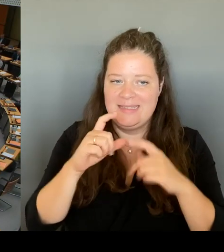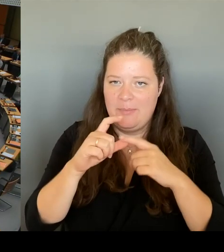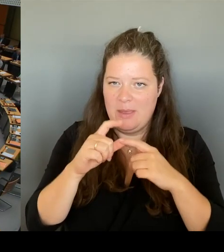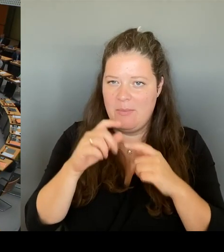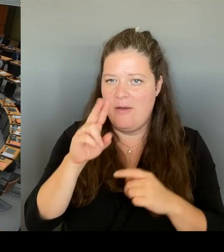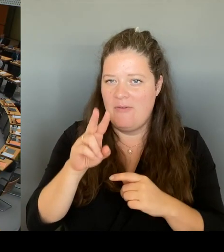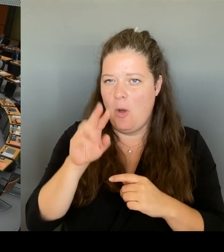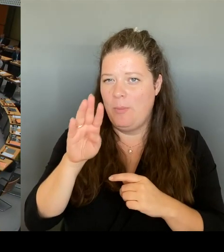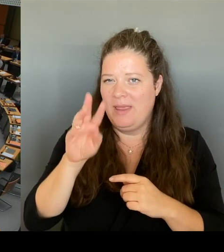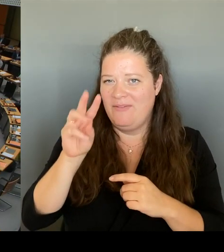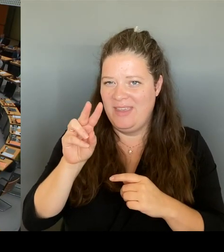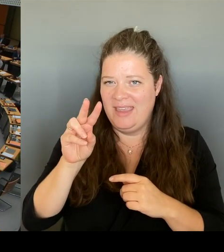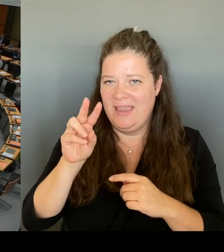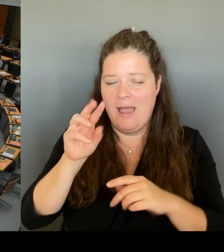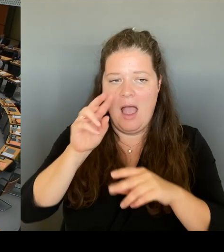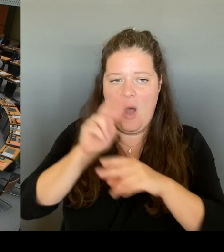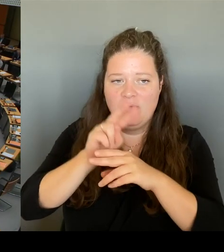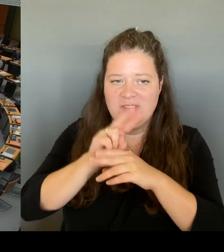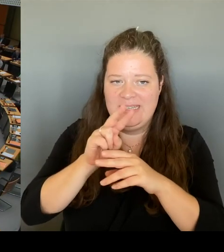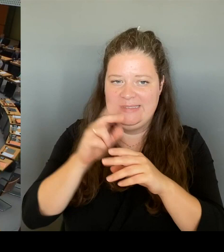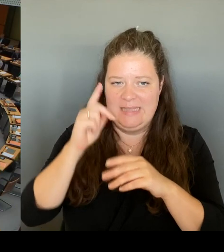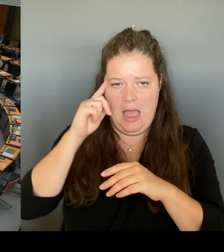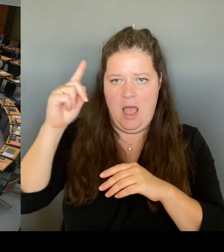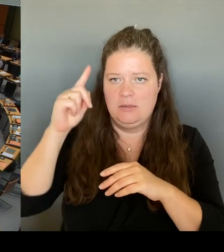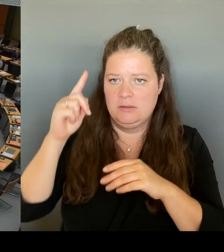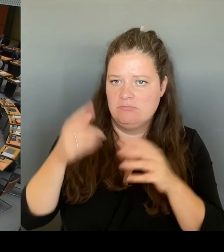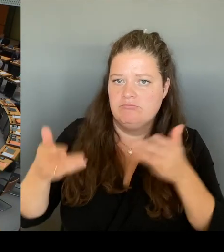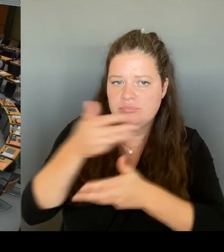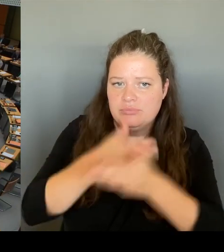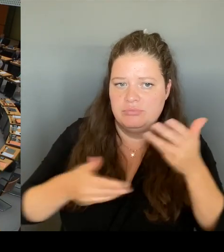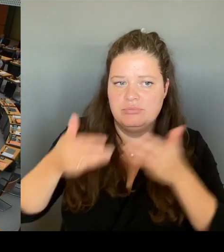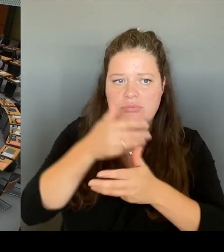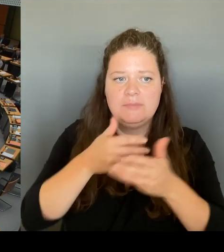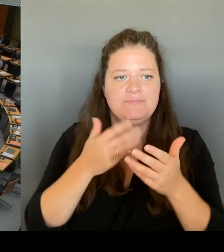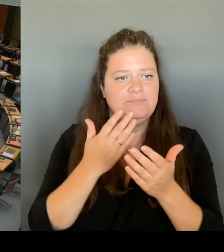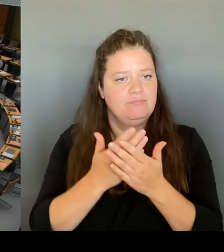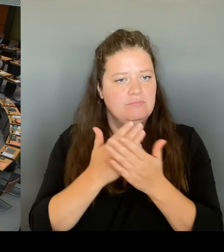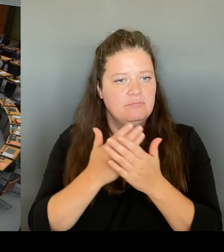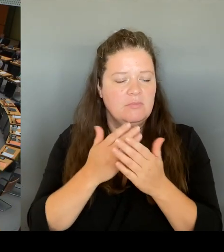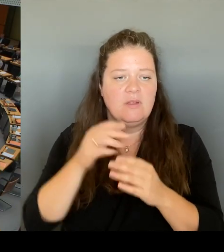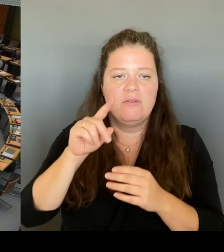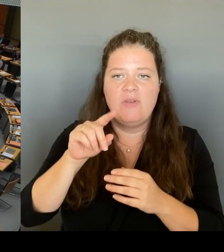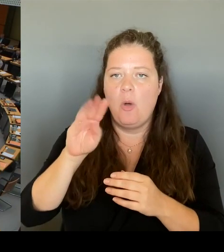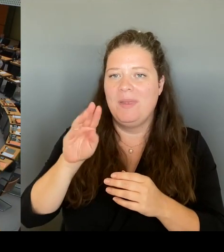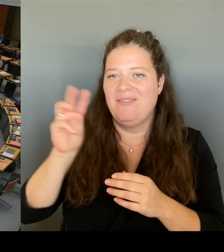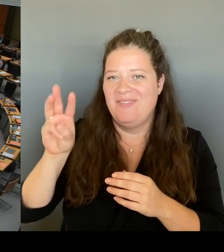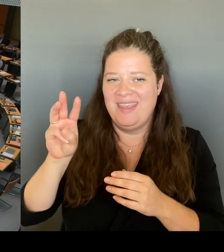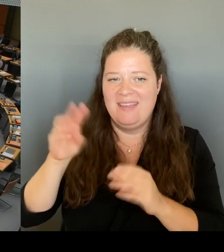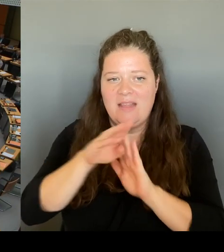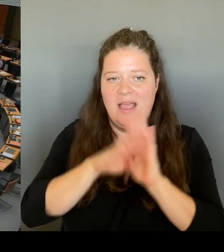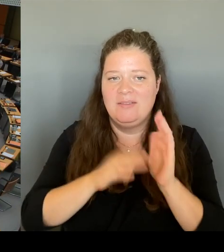nicht nur diskutieren, sondern nach unserer Kenntnis ja auch Beschlüsse fassen. Der Senat hat das Vorhaben, das 29 €